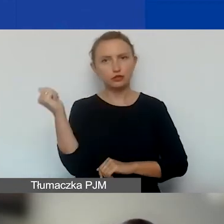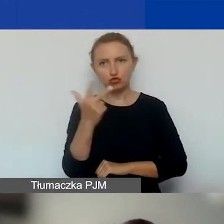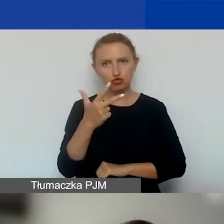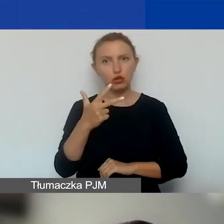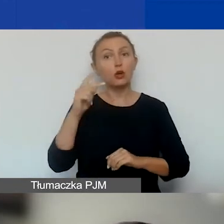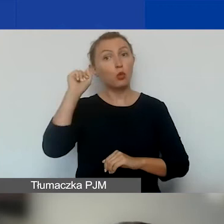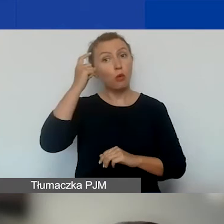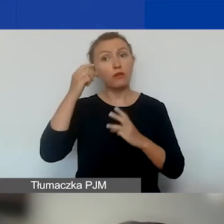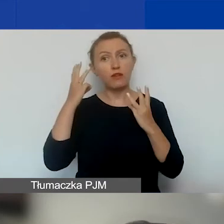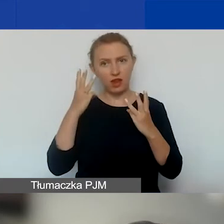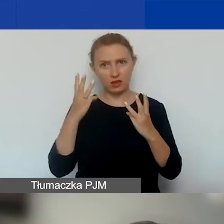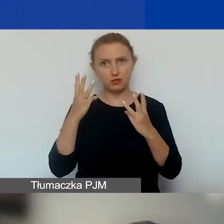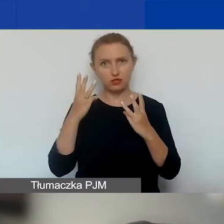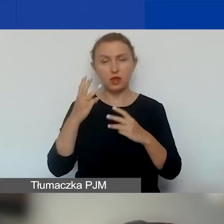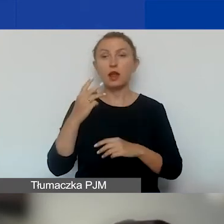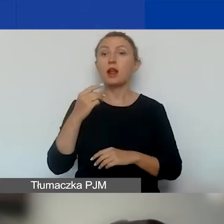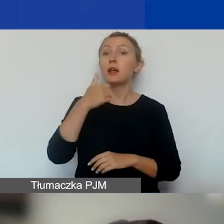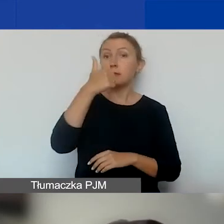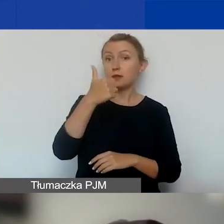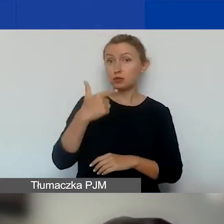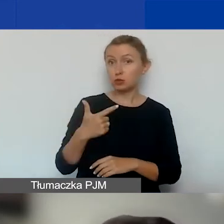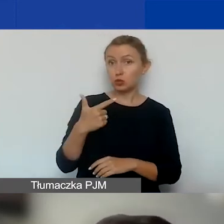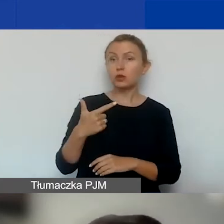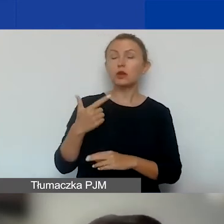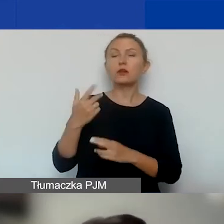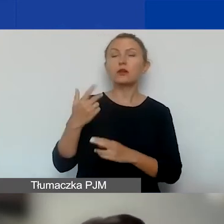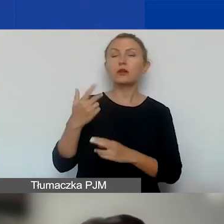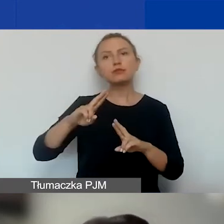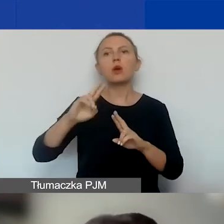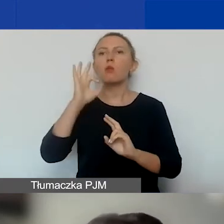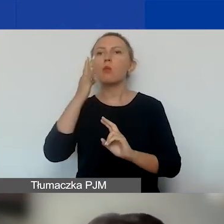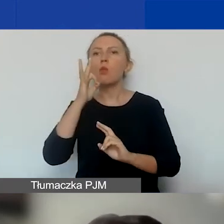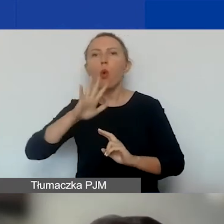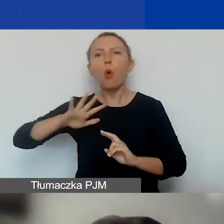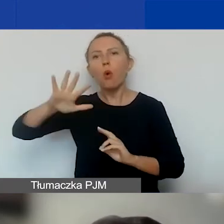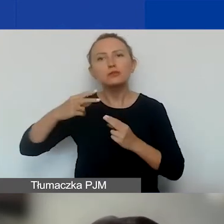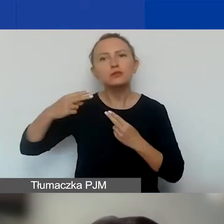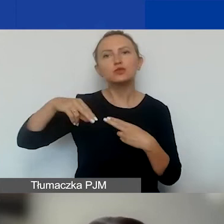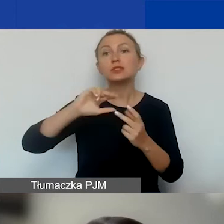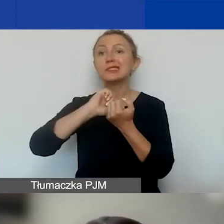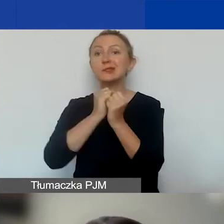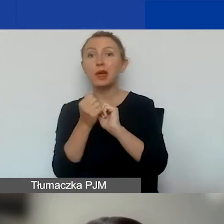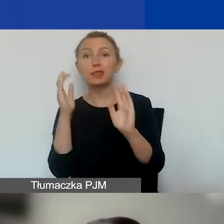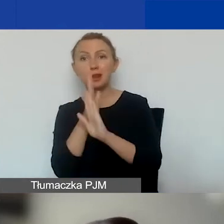Dwa z nich, dwa pierwsze: projekty angażujące młodzież i projekty dotyczące zmian klimatycznych i ochrony środowiska